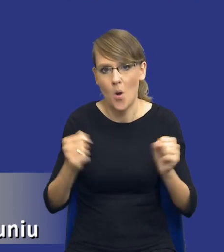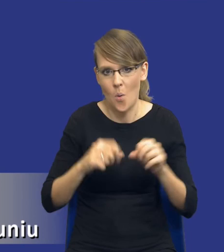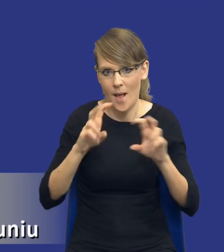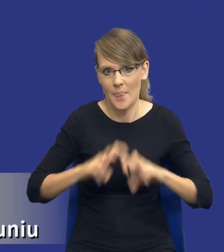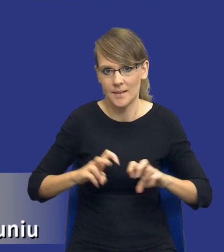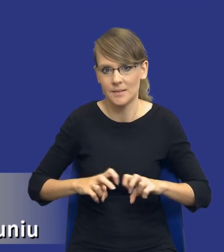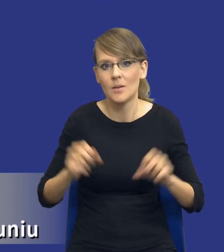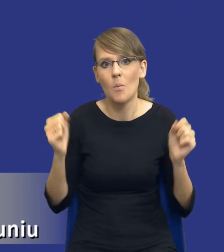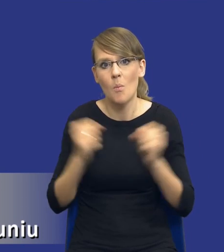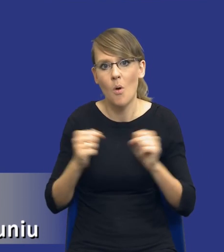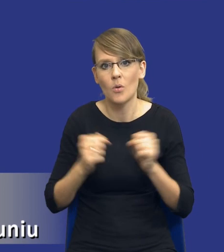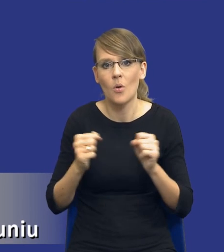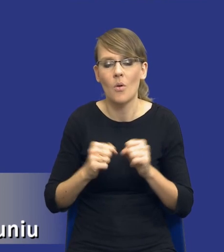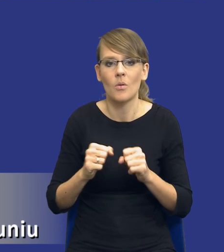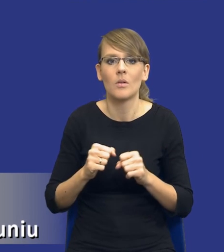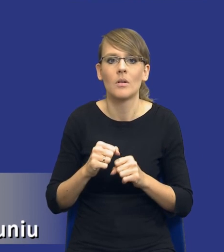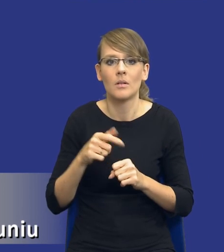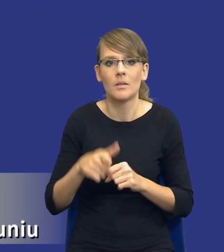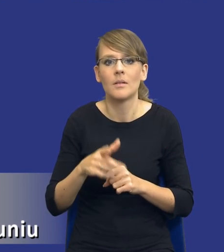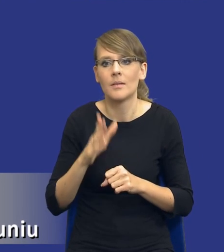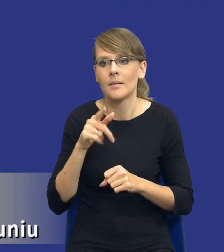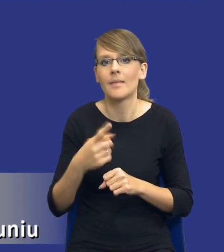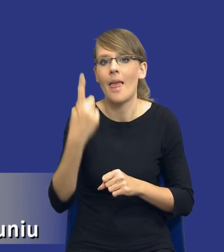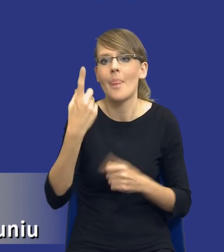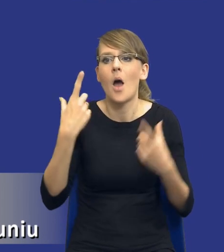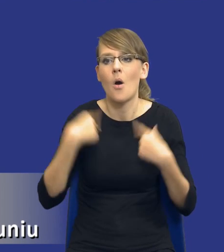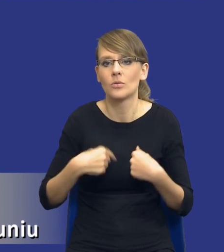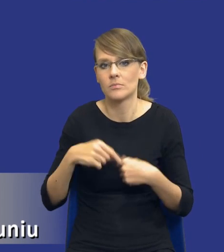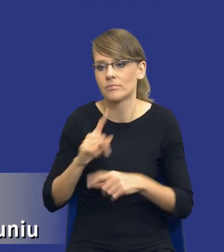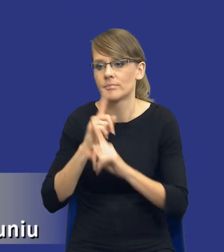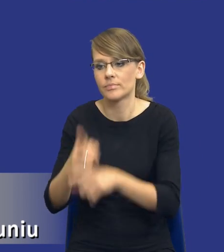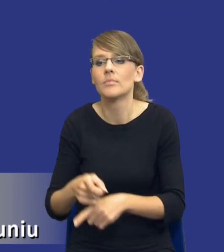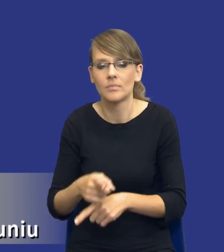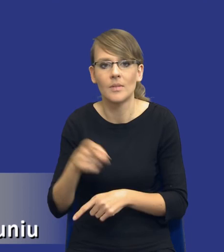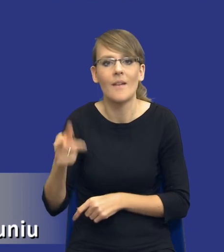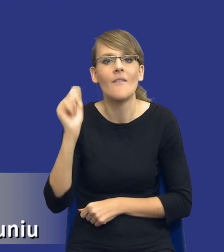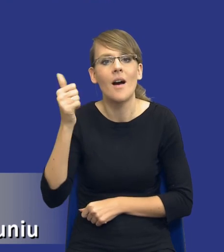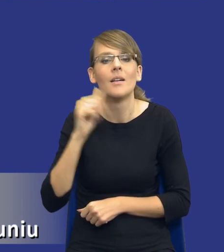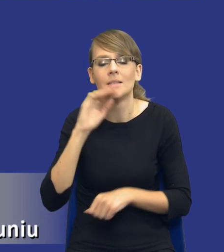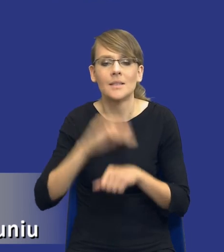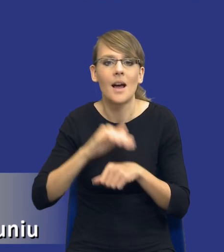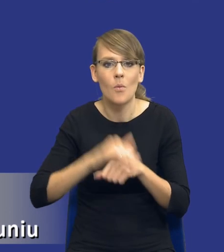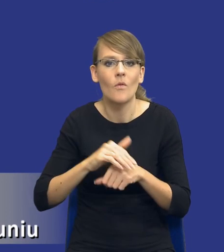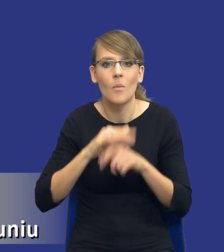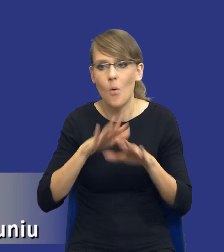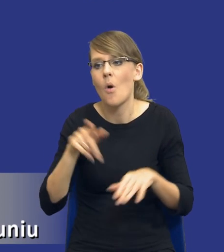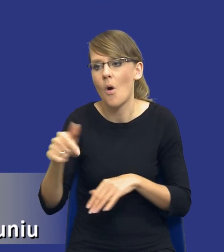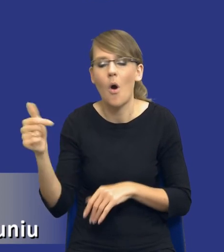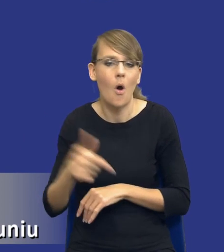Boją się tego, że to spadnie na tą jedną konkretną osobę, tego specjalistę do spraw zamówień publicznych i